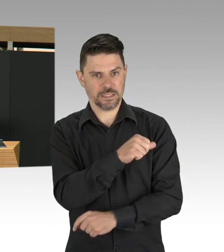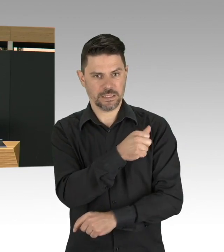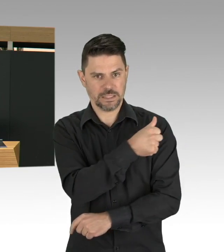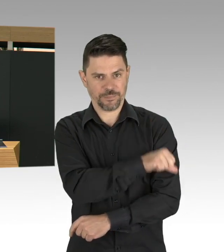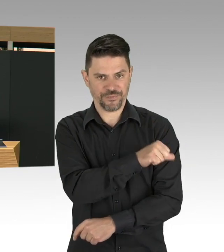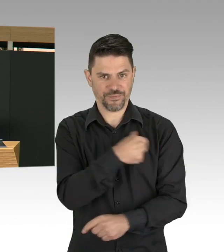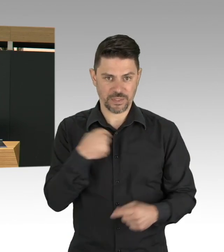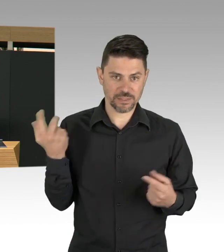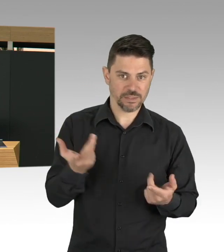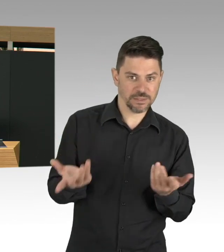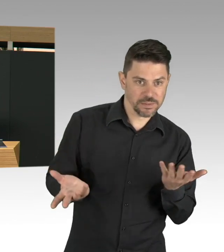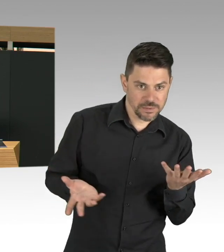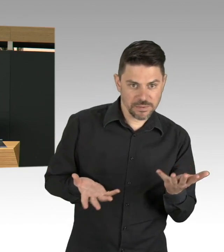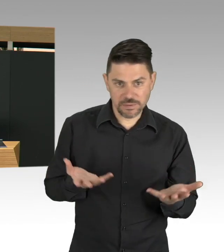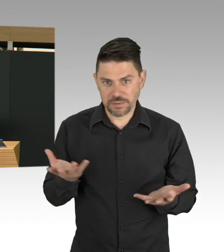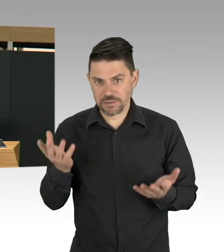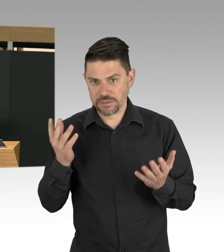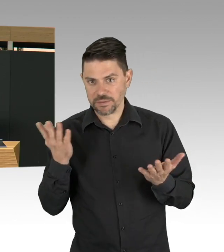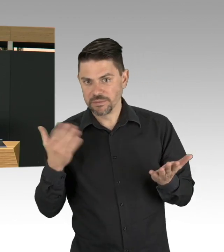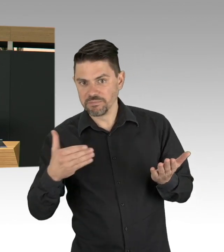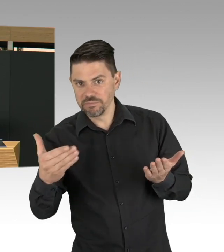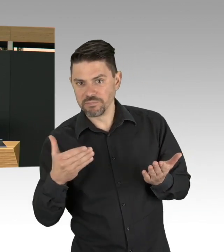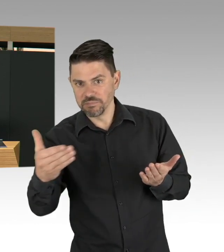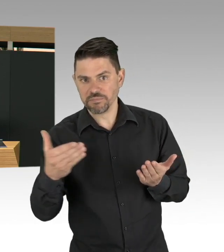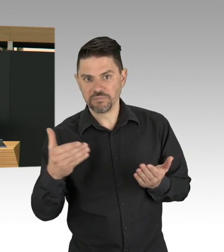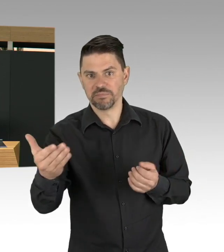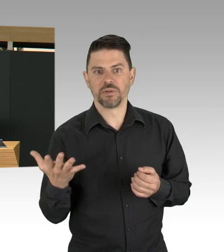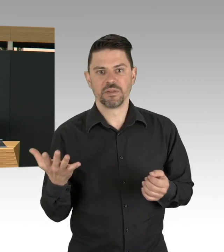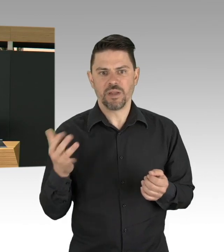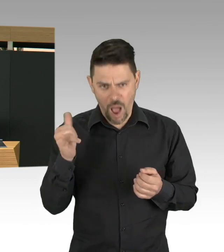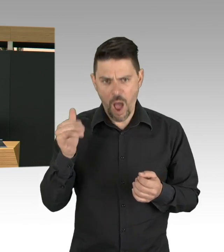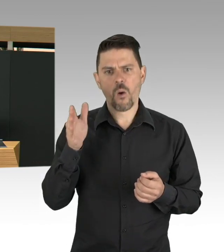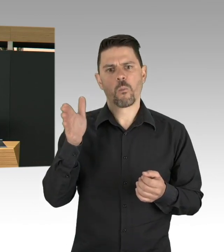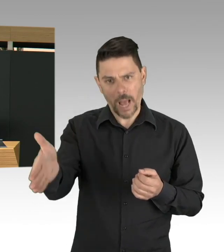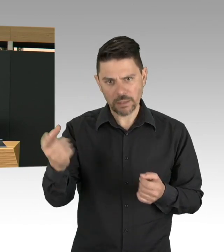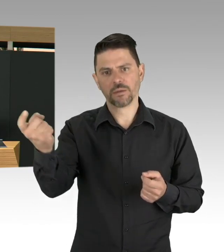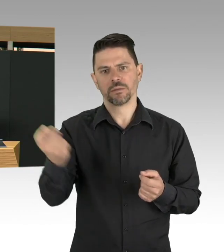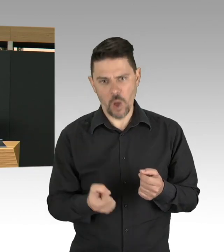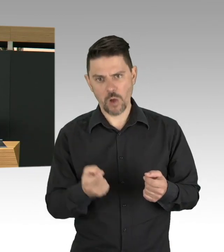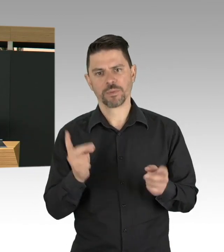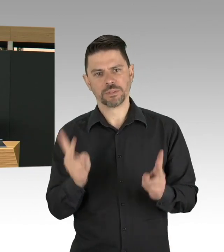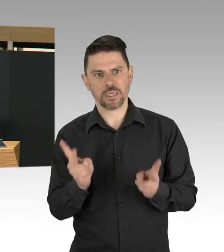Gerade vulnerable Gruppen, ältere Menschen, Pneumokokken, Keuchhusten, aber auch das Impfen gegen Grippe,